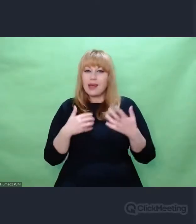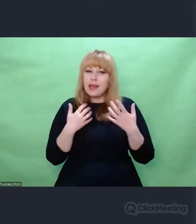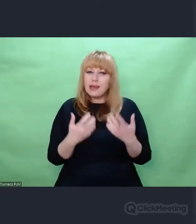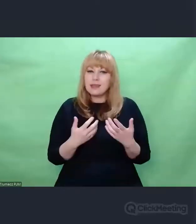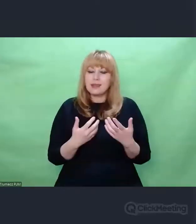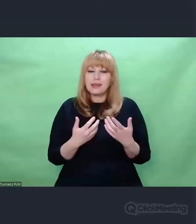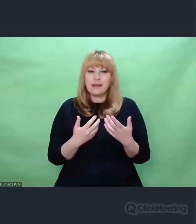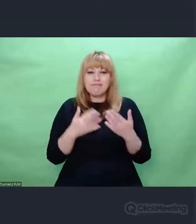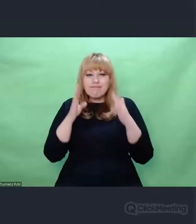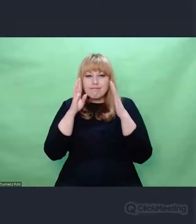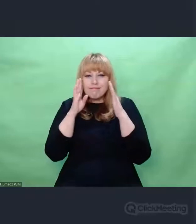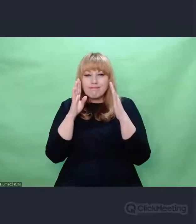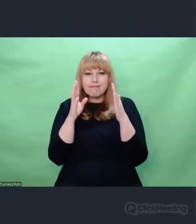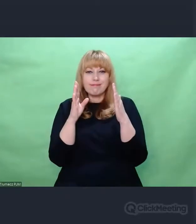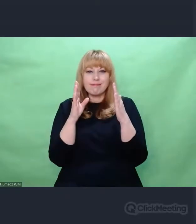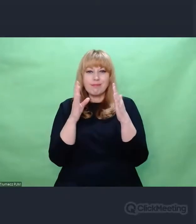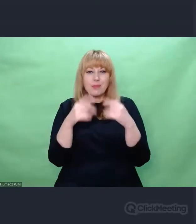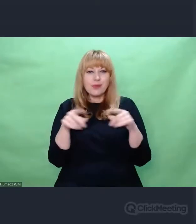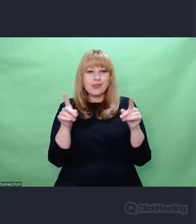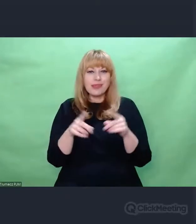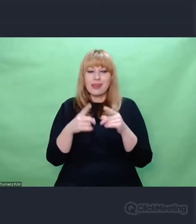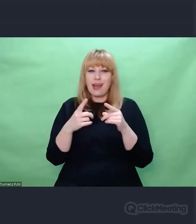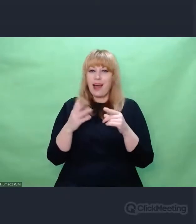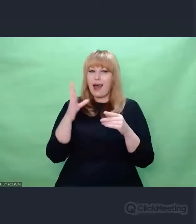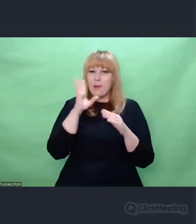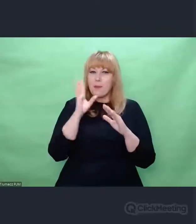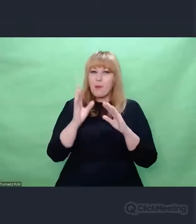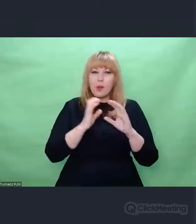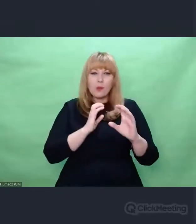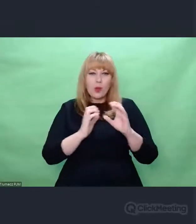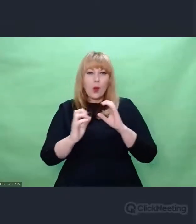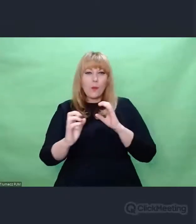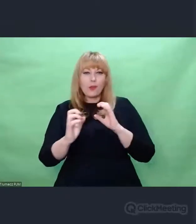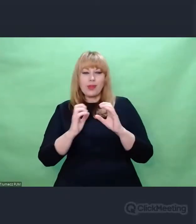że my cały czas jako odbiorcy sztuki,